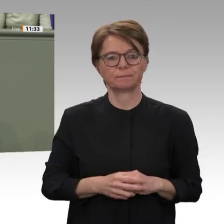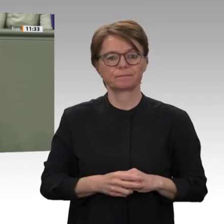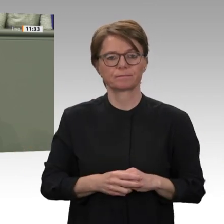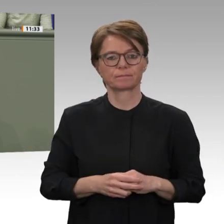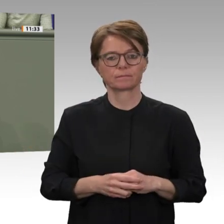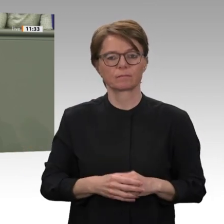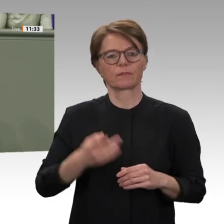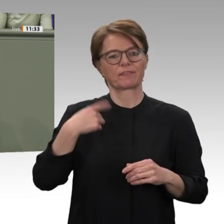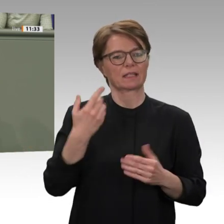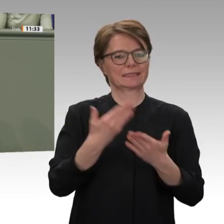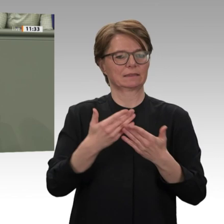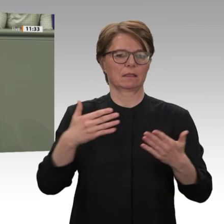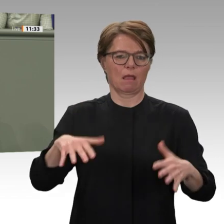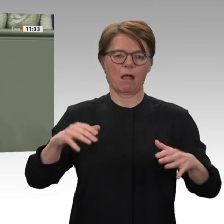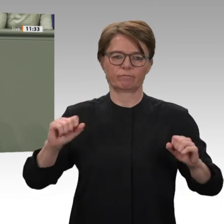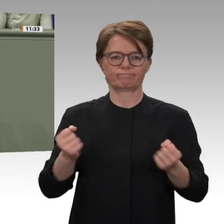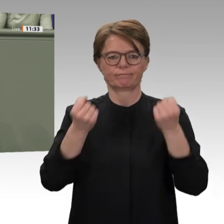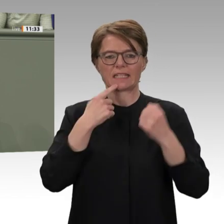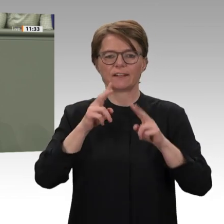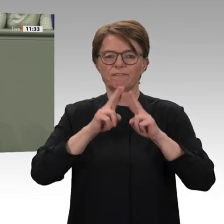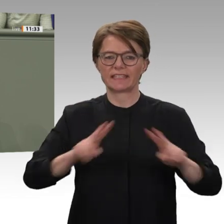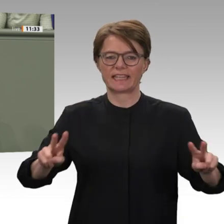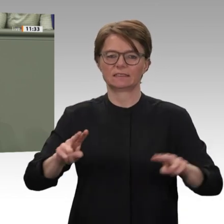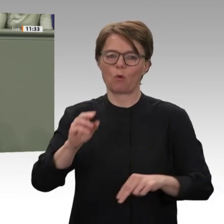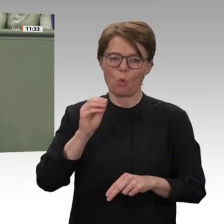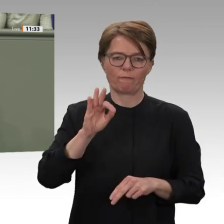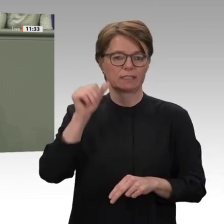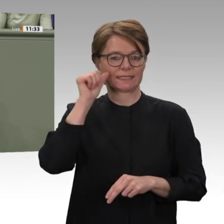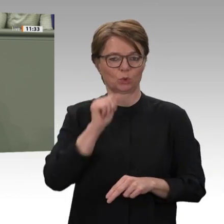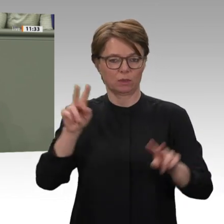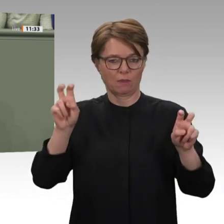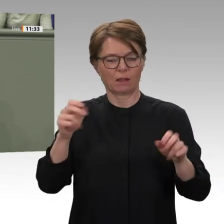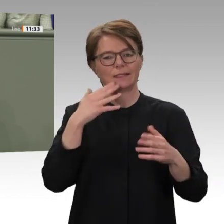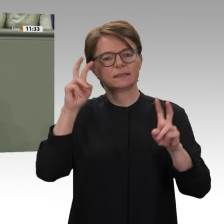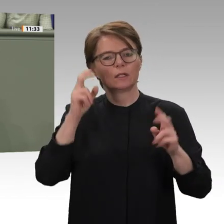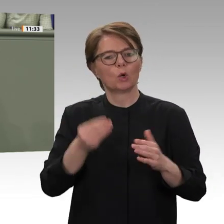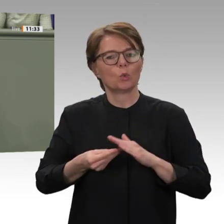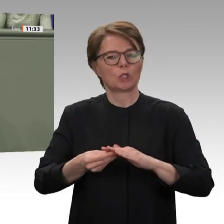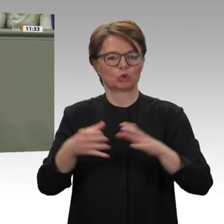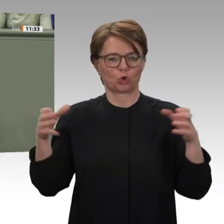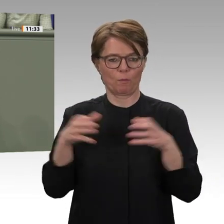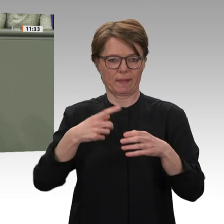aber auch koordinieren soll. In diesem Rahmen dringen wir auch auf eine das wird ein wichtiges